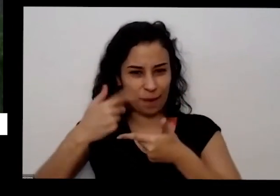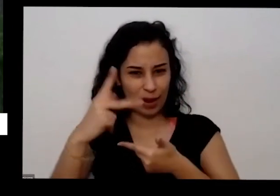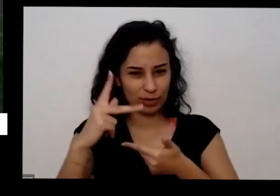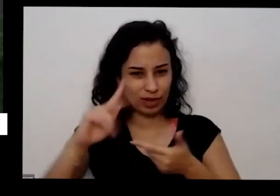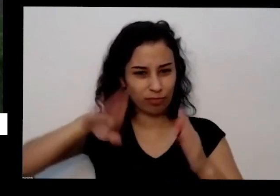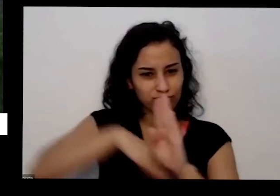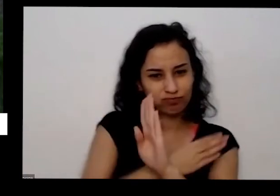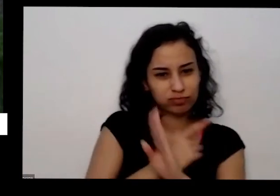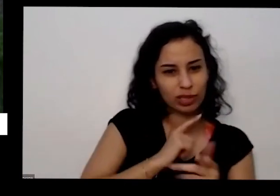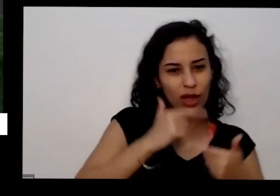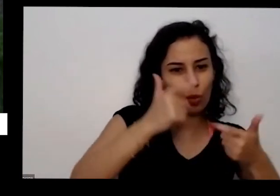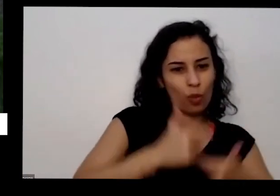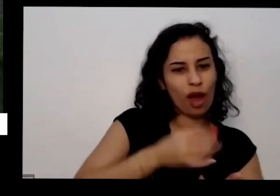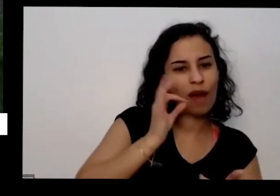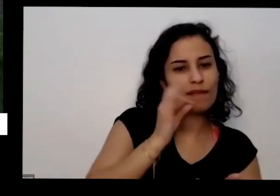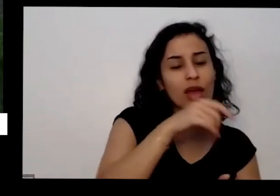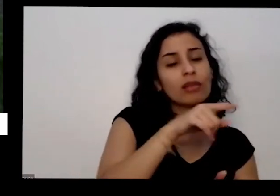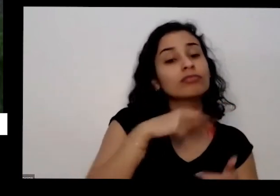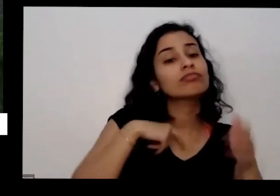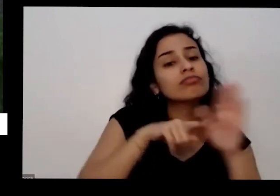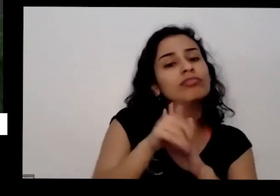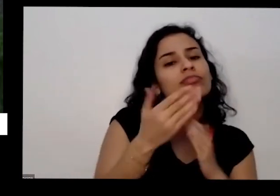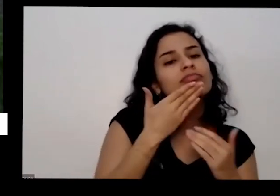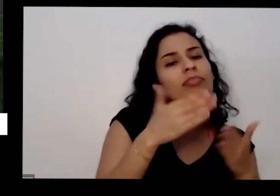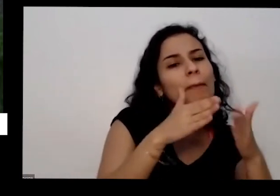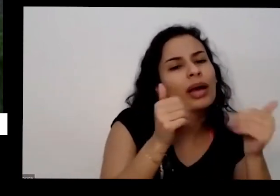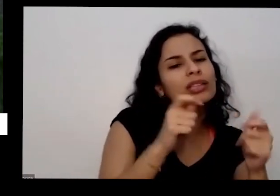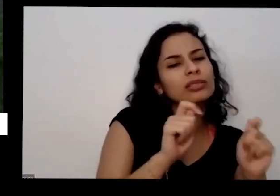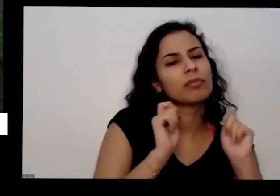café do dia para você precisa ficar juntando isso na sua casa durante um mês para ter a